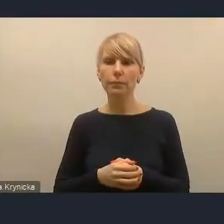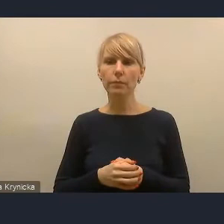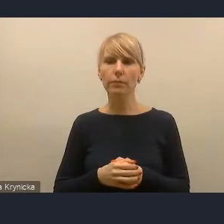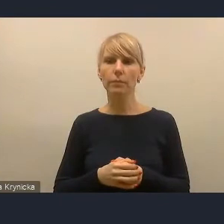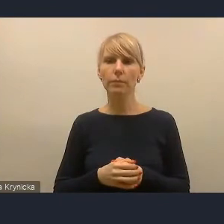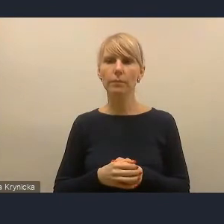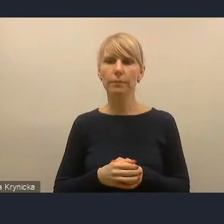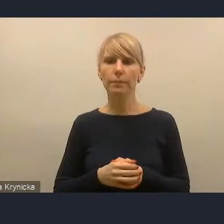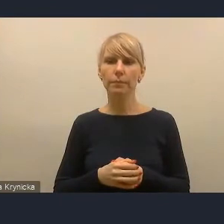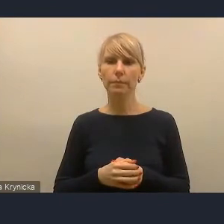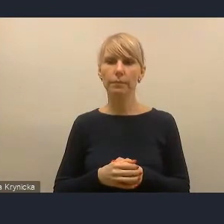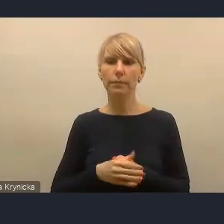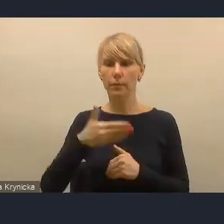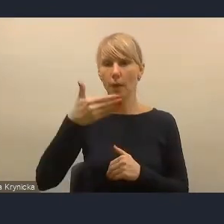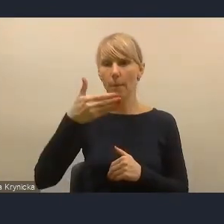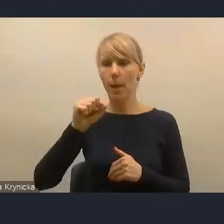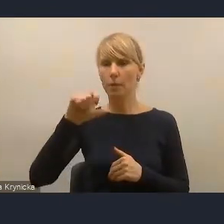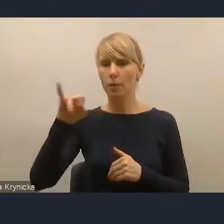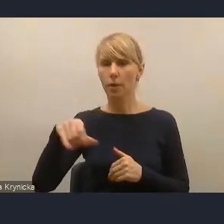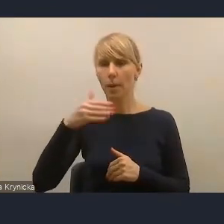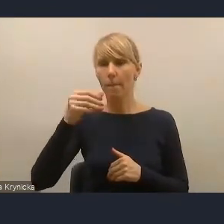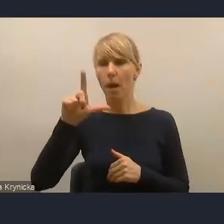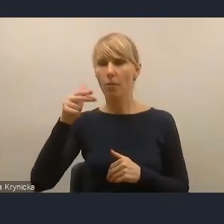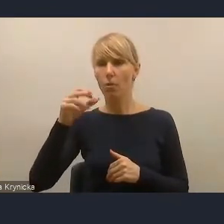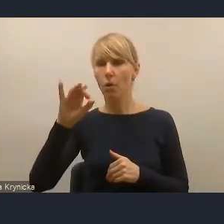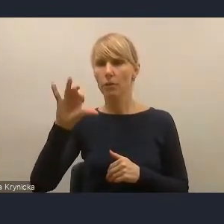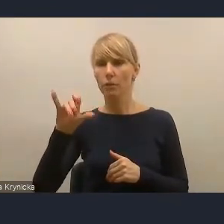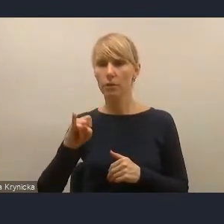Pan Maciej Malinowski też prosił,